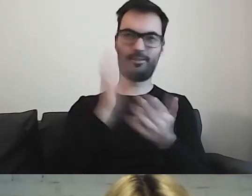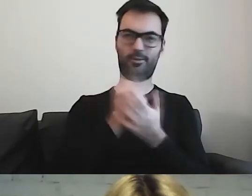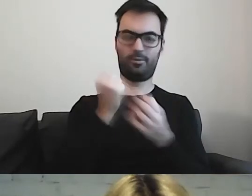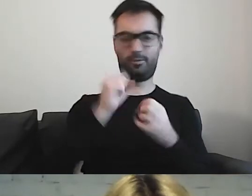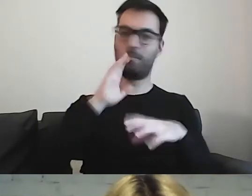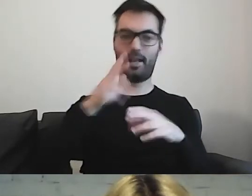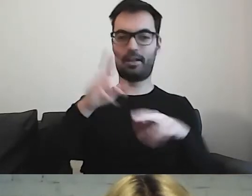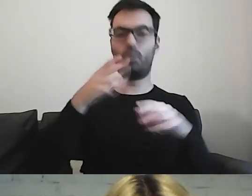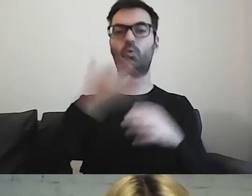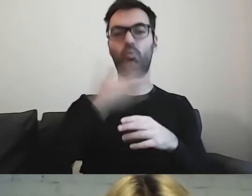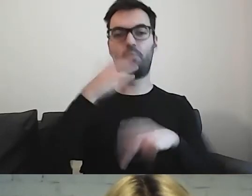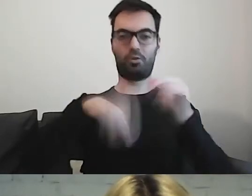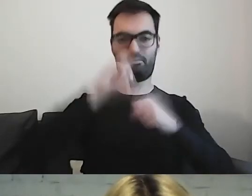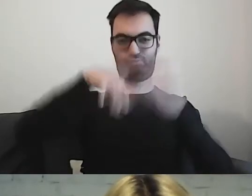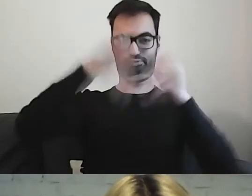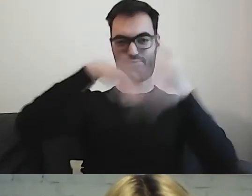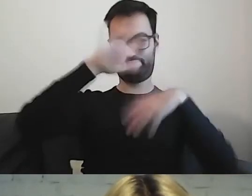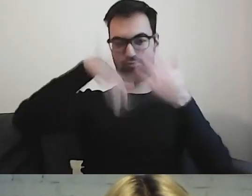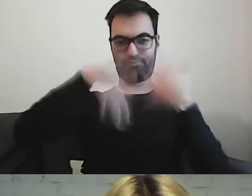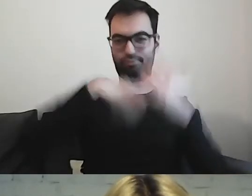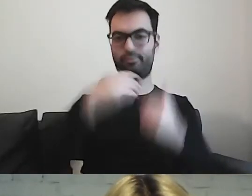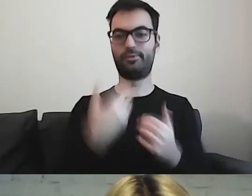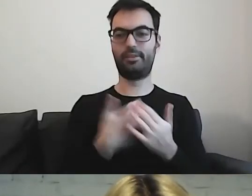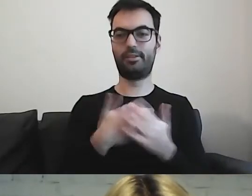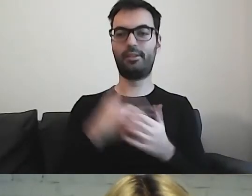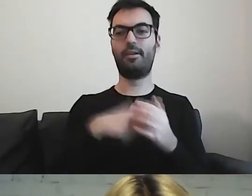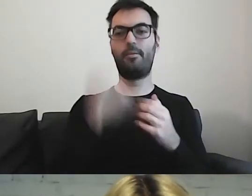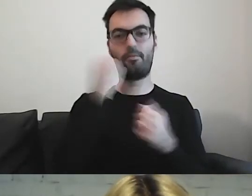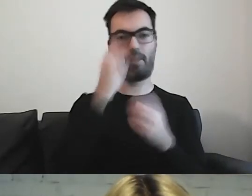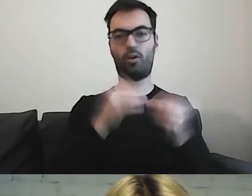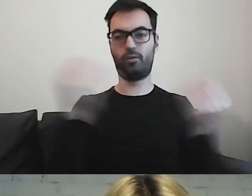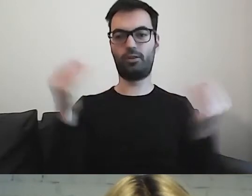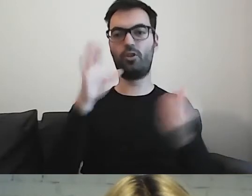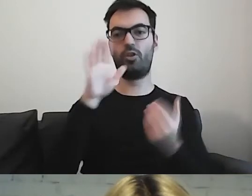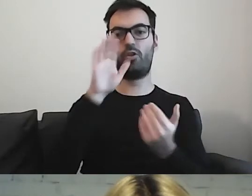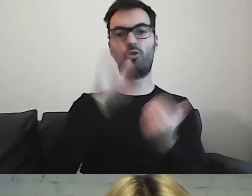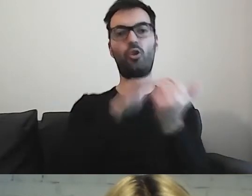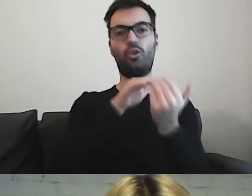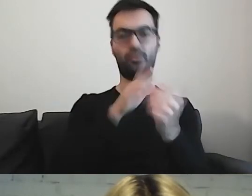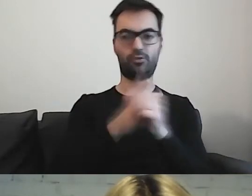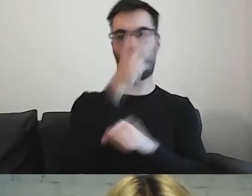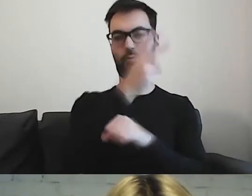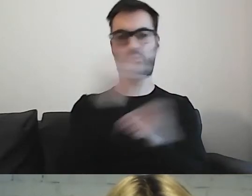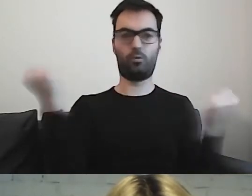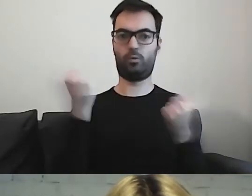dlatego tam jest bardzo rozwinięta kwestia dostępności dokumentów.